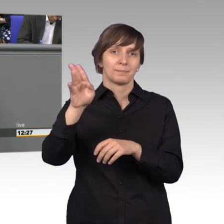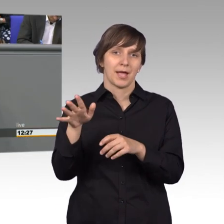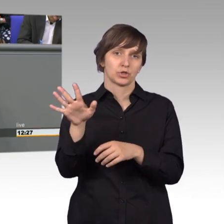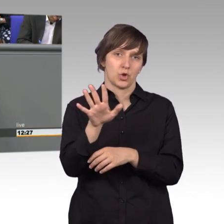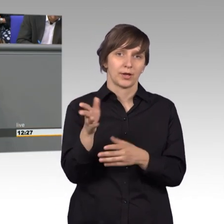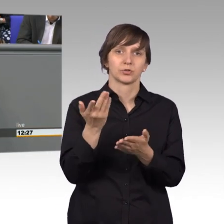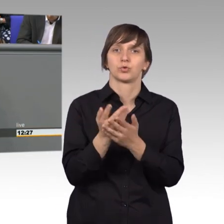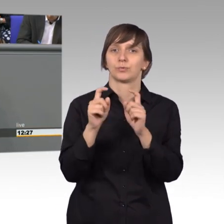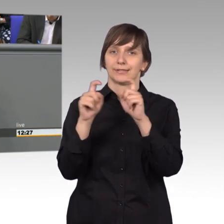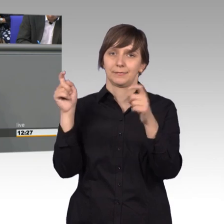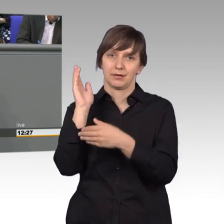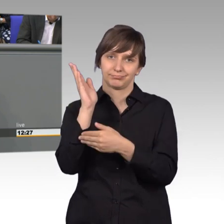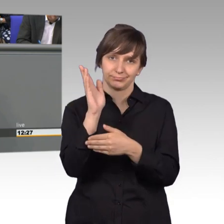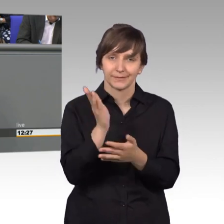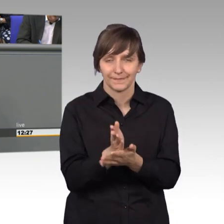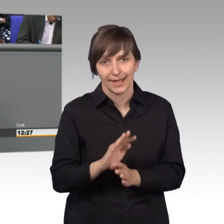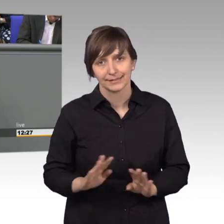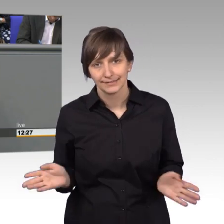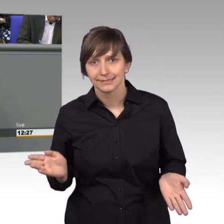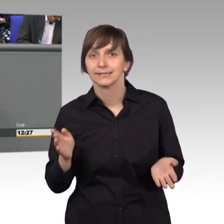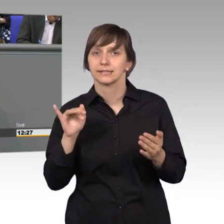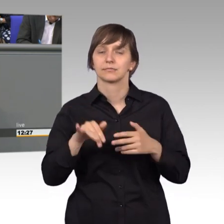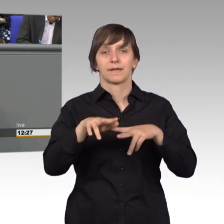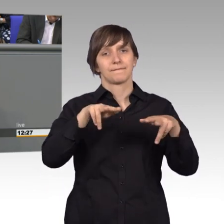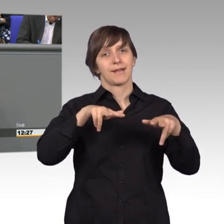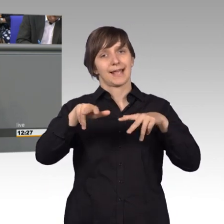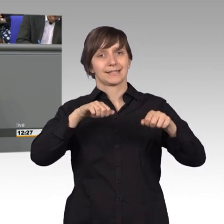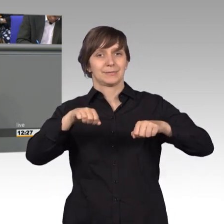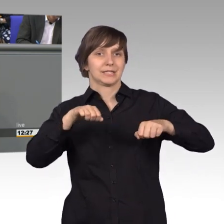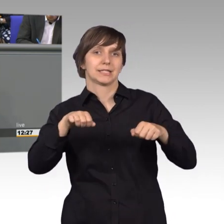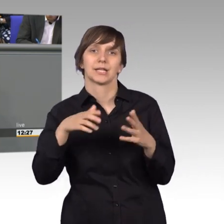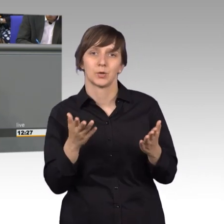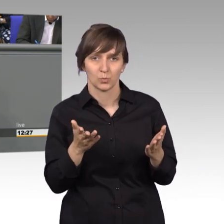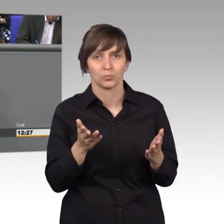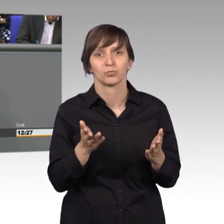Das Verkehrsministerium ist der richtigen Auffassung, Enak Ferlemann,